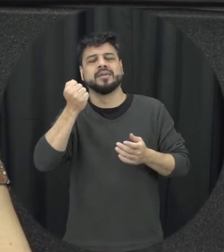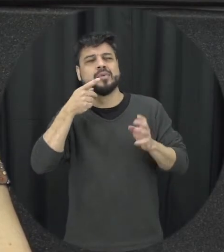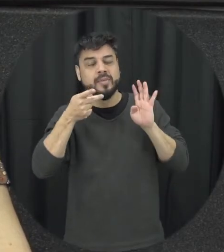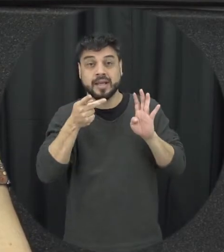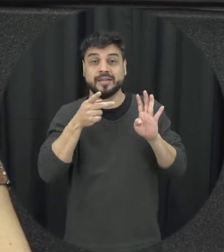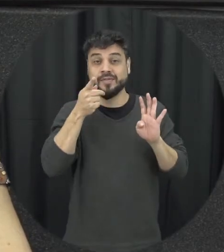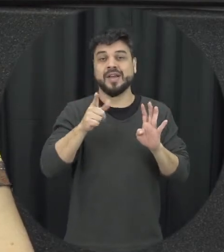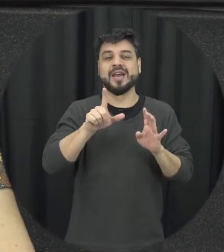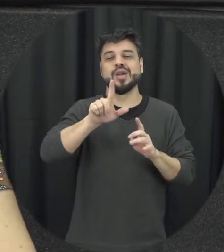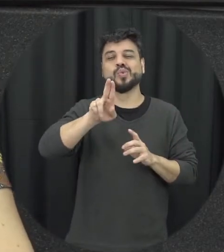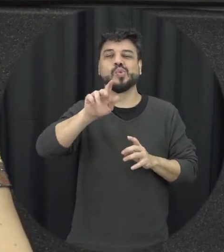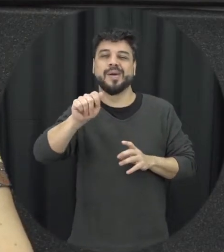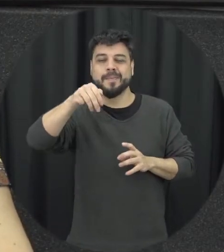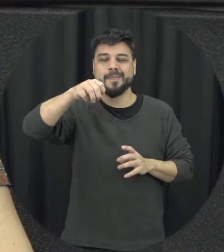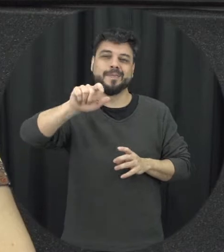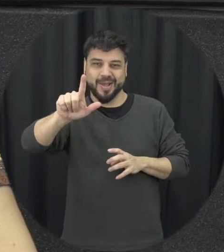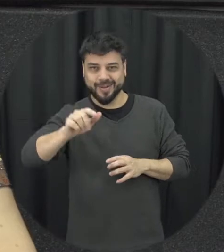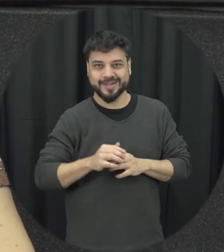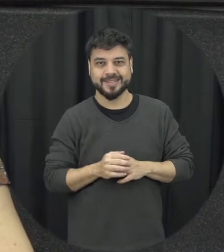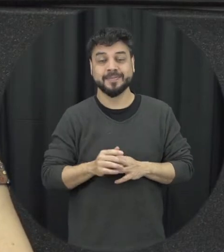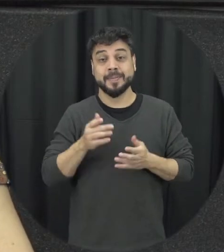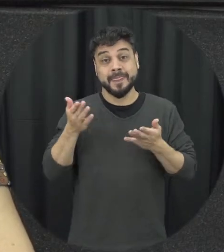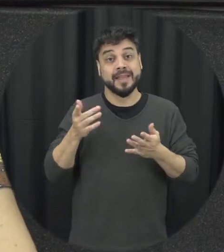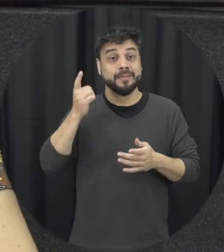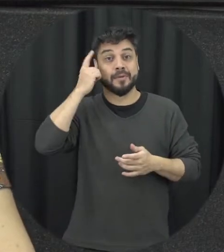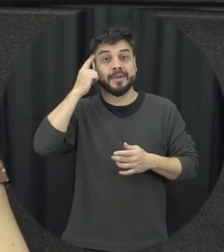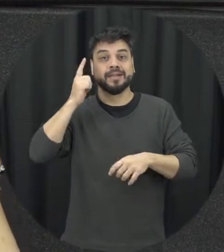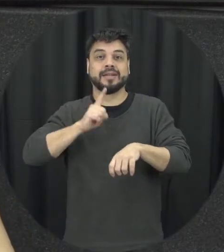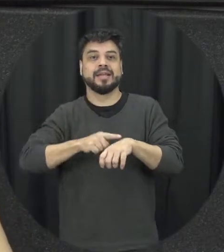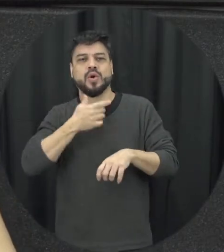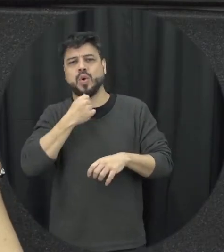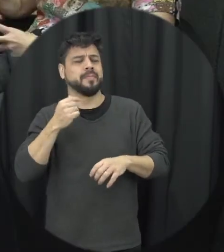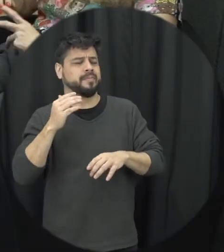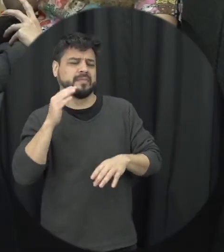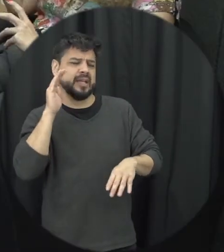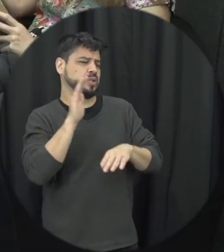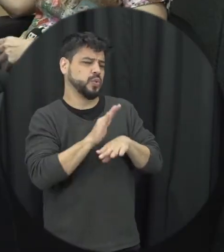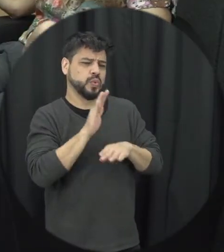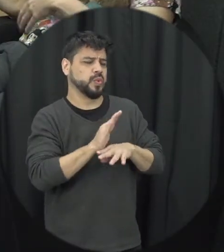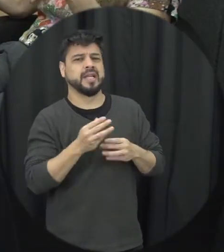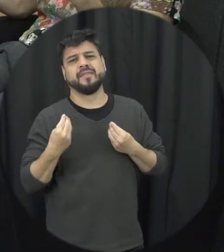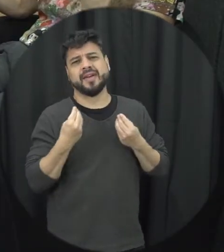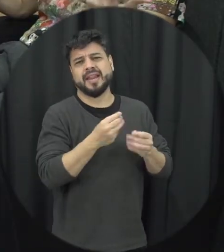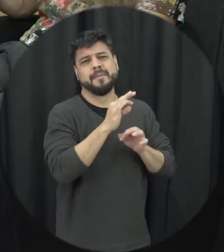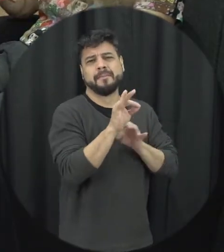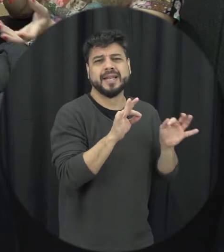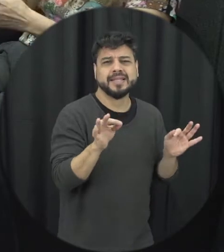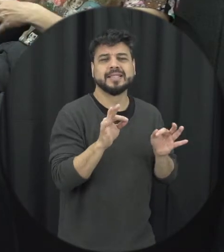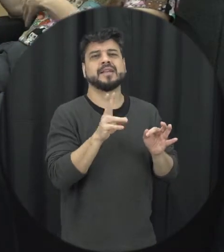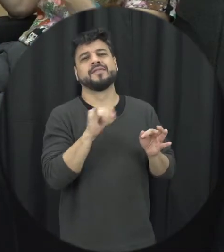de mel porque aí que momento aqui o passeio E aí parceiro vai me dar um presente vai tentar agradar